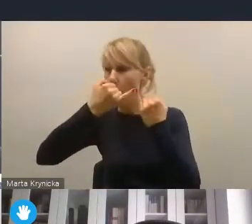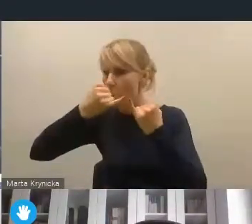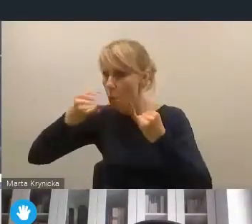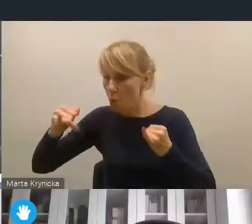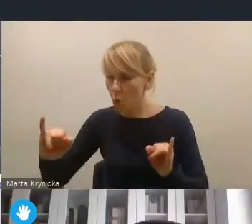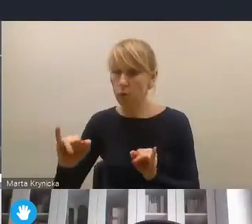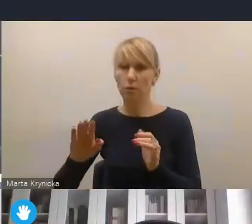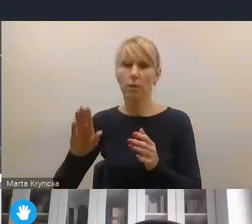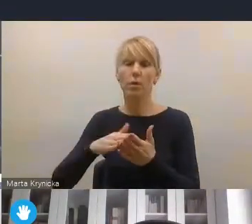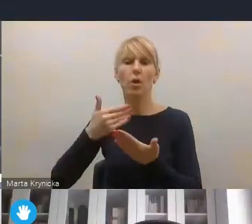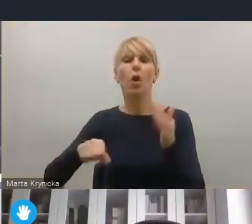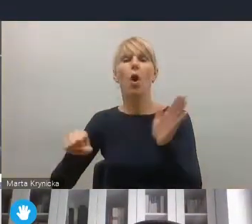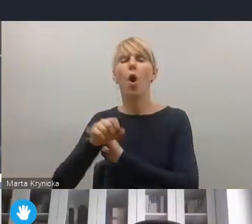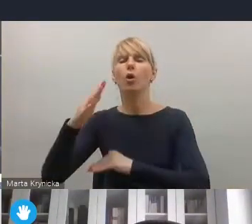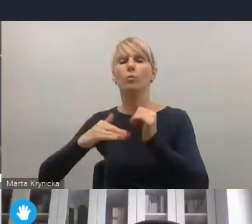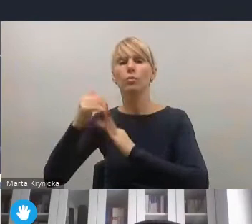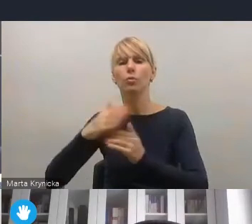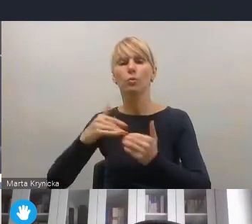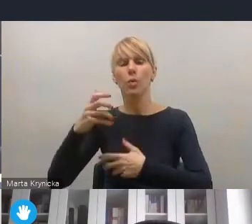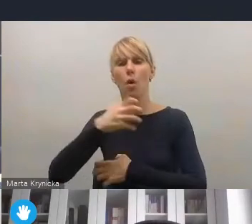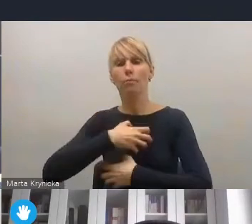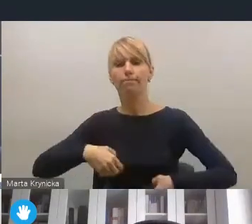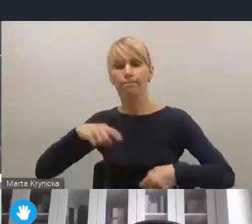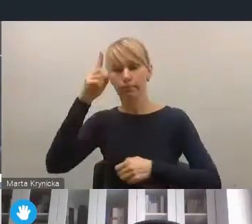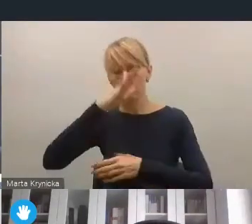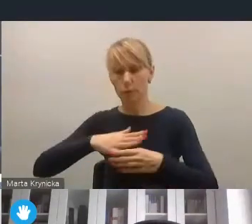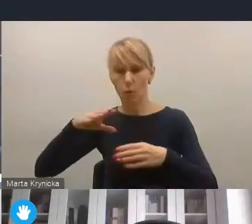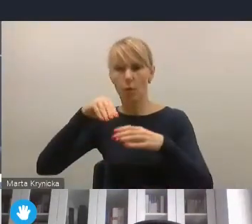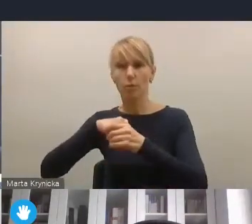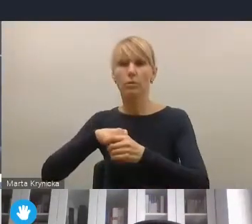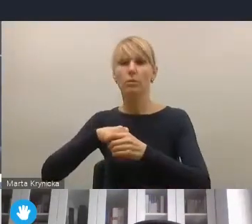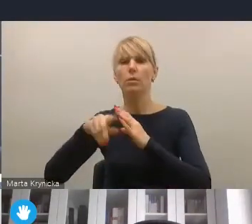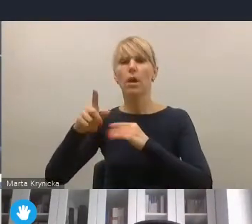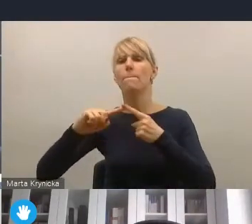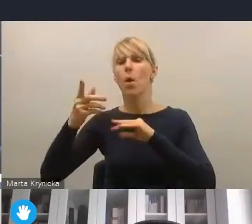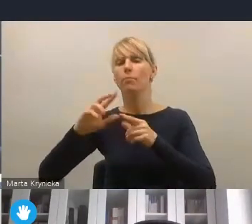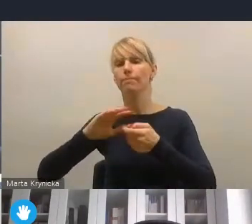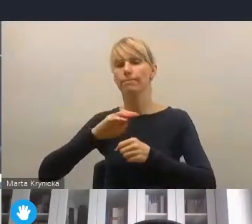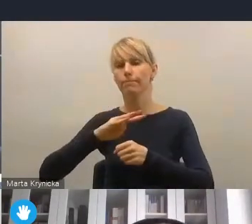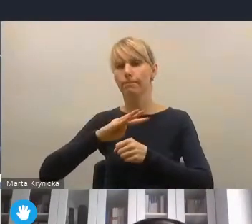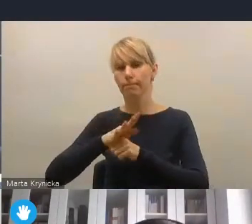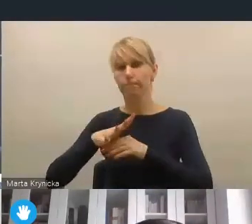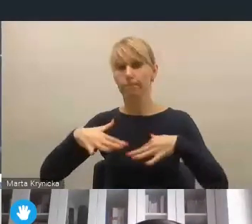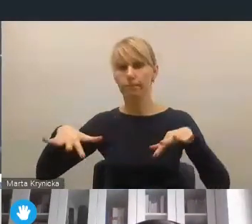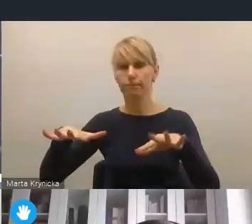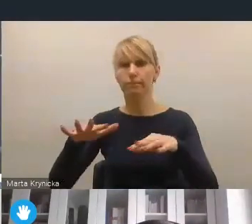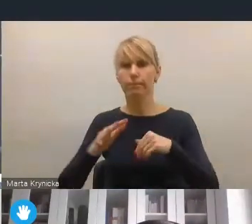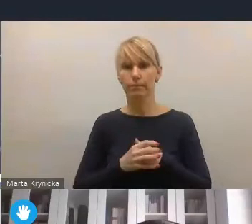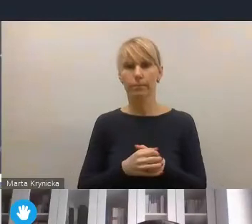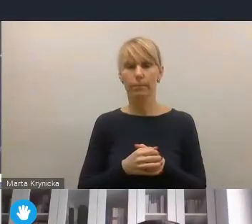w kontekście odbudowy społeczno-gospodarczej po pandemii. Pozostaję też tutaj do dyspozycji, bo branżowo sporo materiałów na ten temat posiadam.